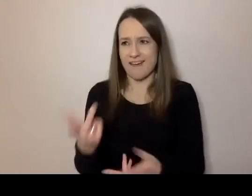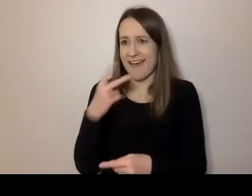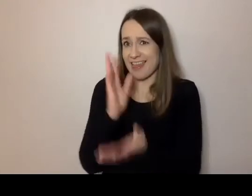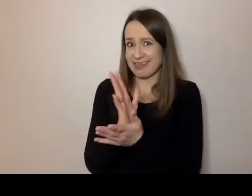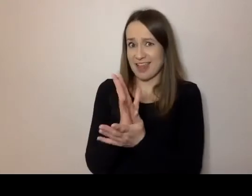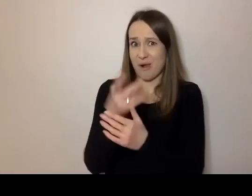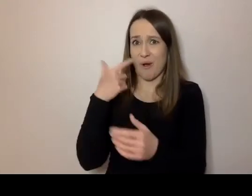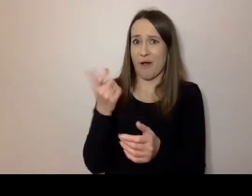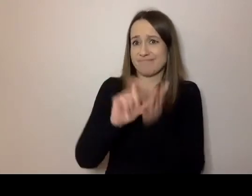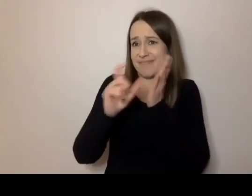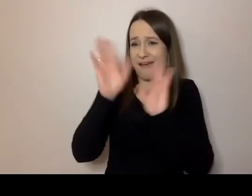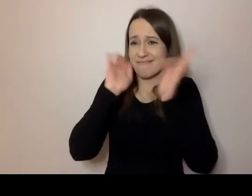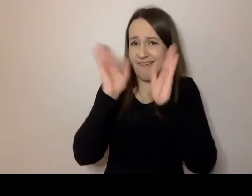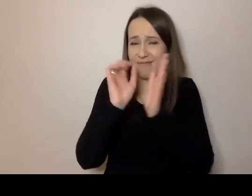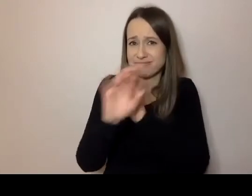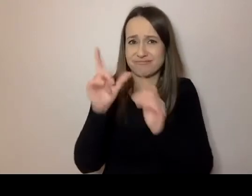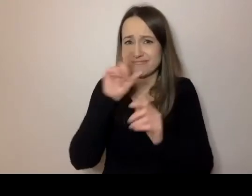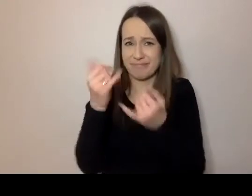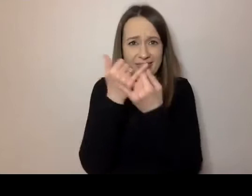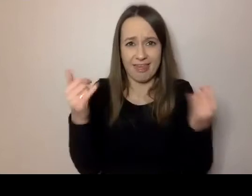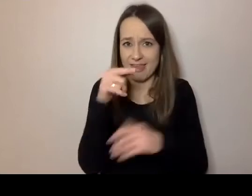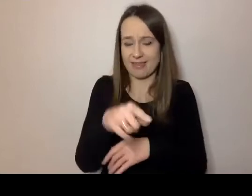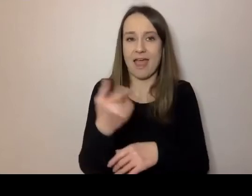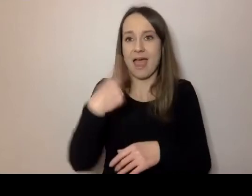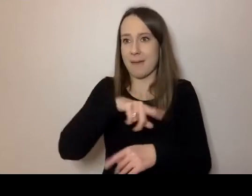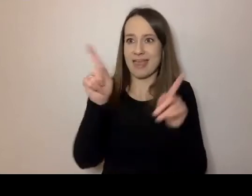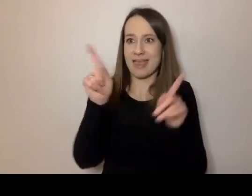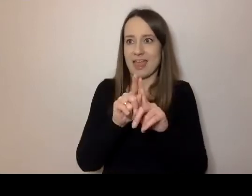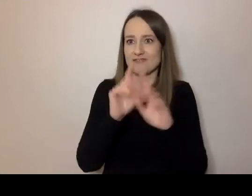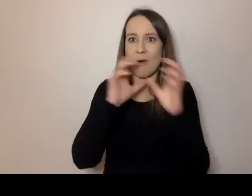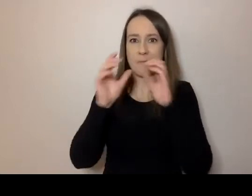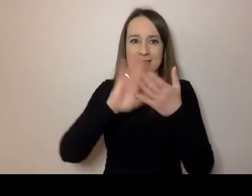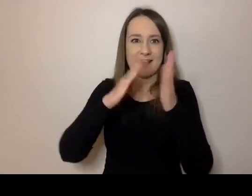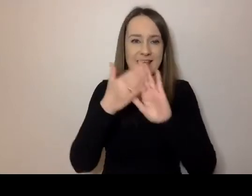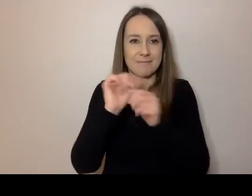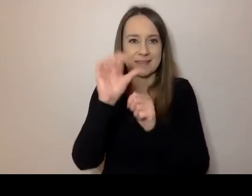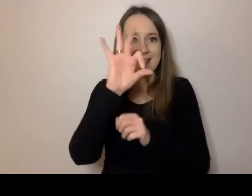A jeszcze się komunikujemy SMS-ami, mailami.